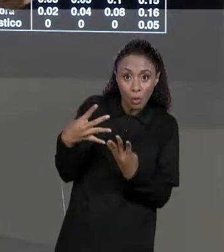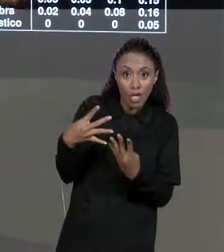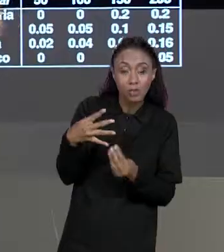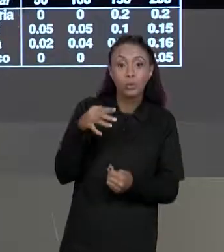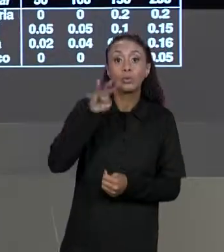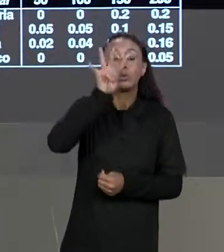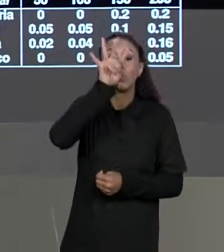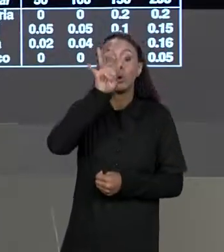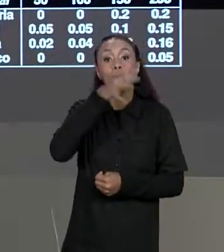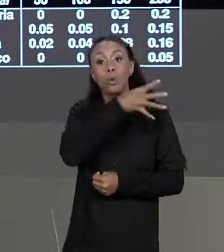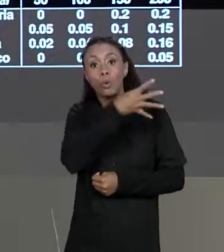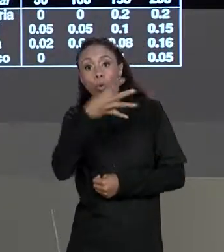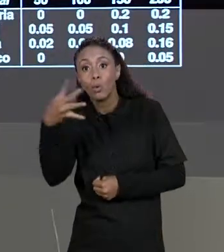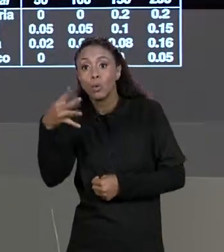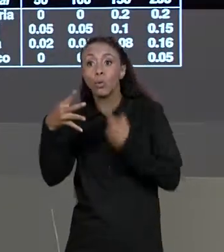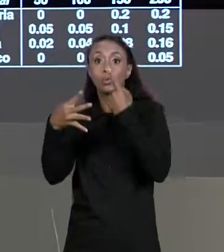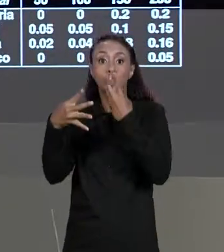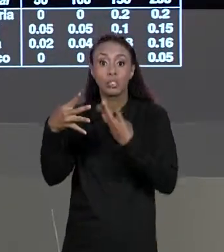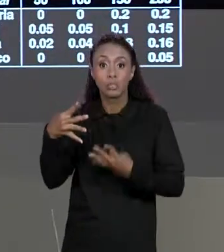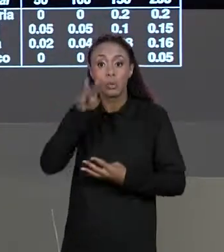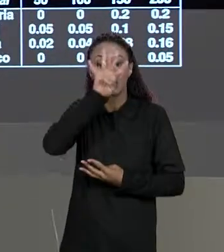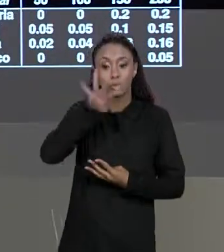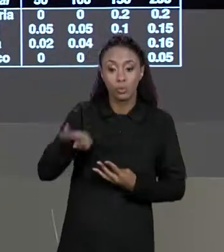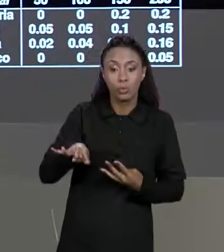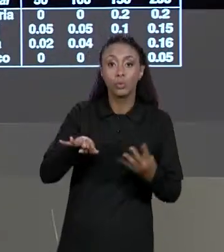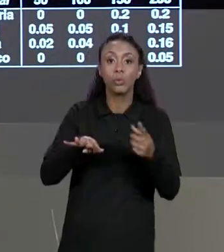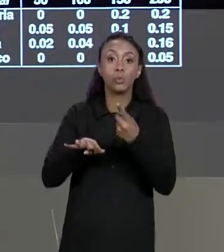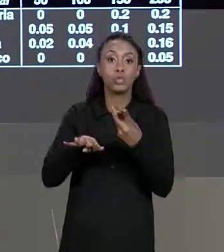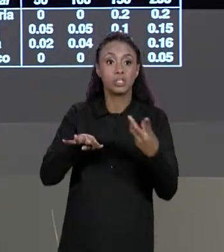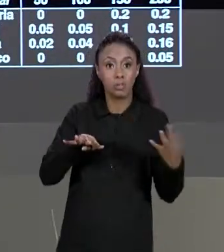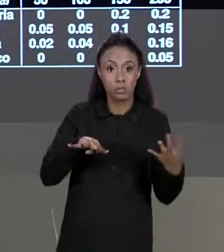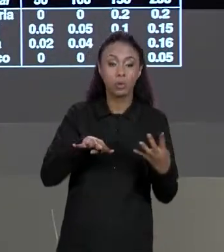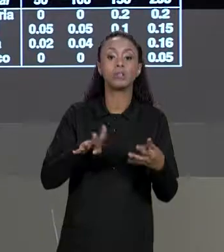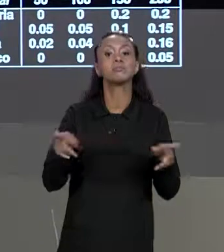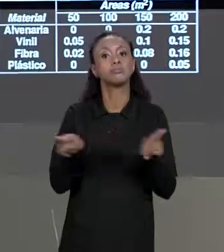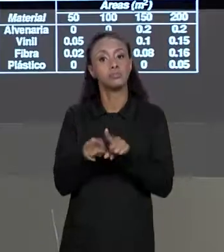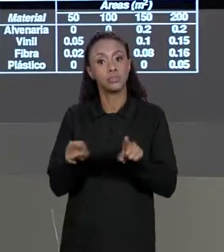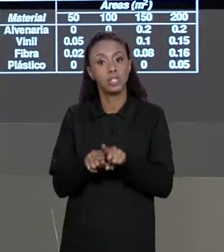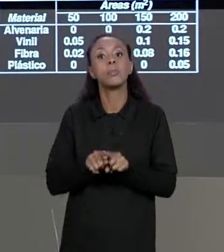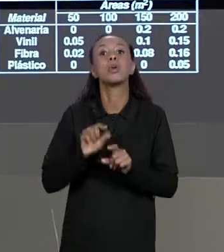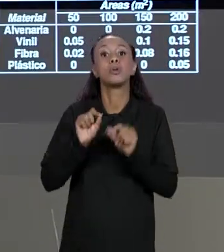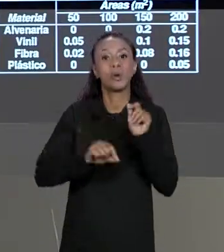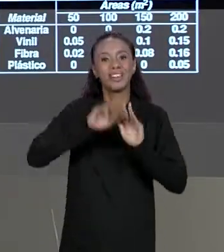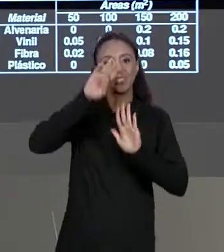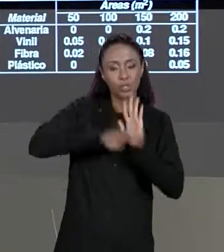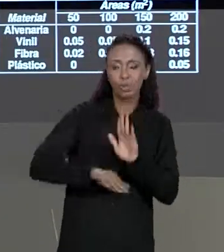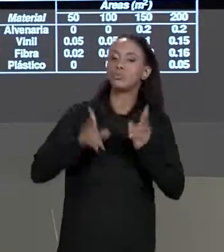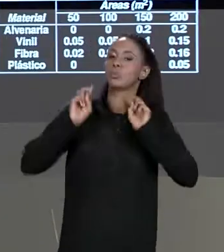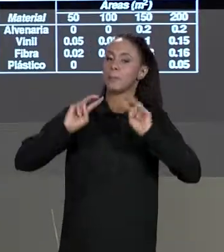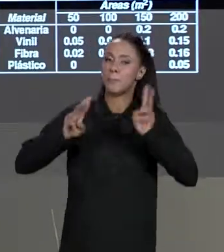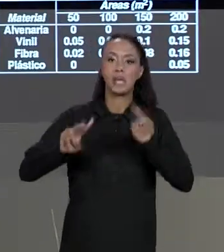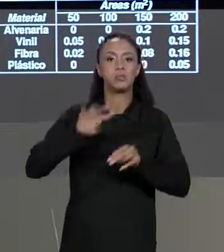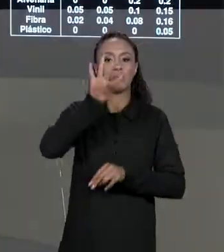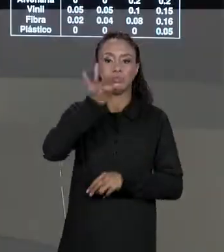GENTE TEM UMA MATRIZ DE DESCONTO TAMBÉM DE QUATRO LINHAS POR QUATRO COLUNAS DE CONTEÚDO. E O QUE A GENTE PODE